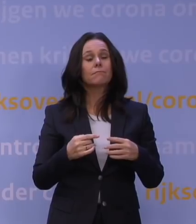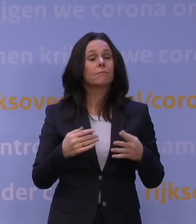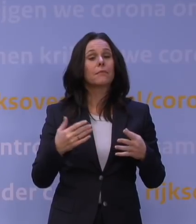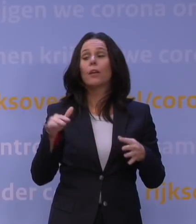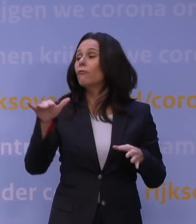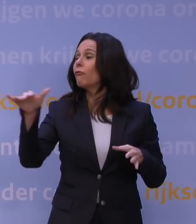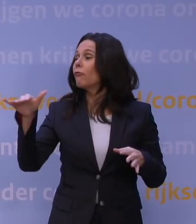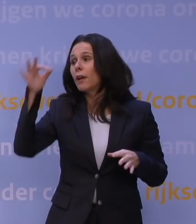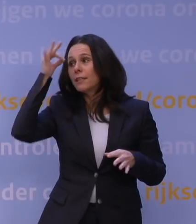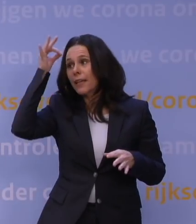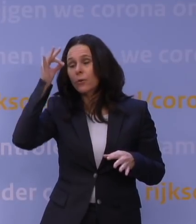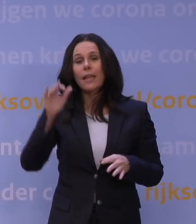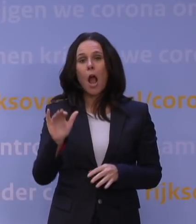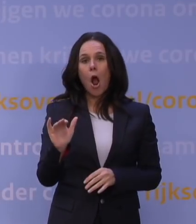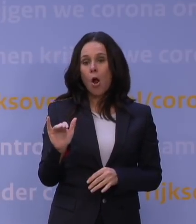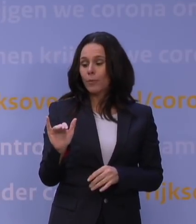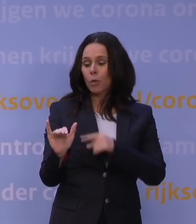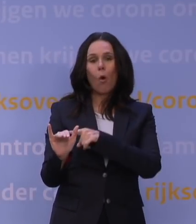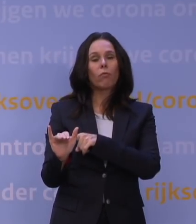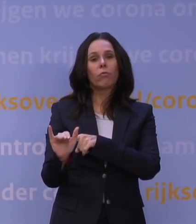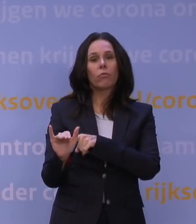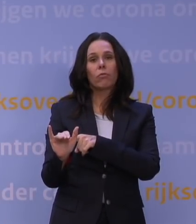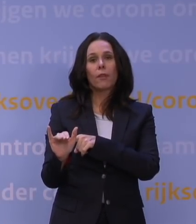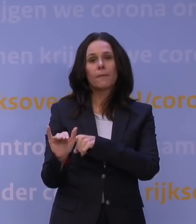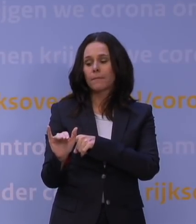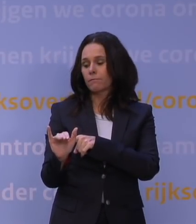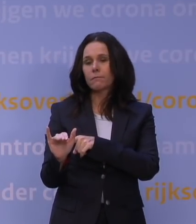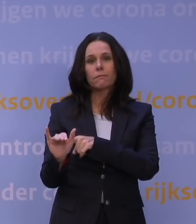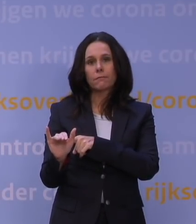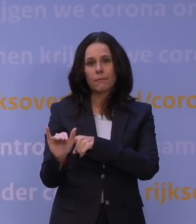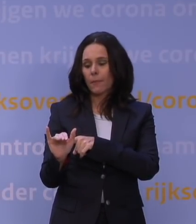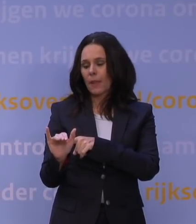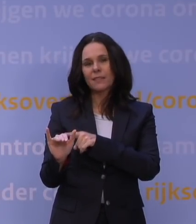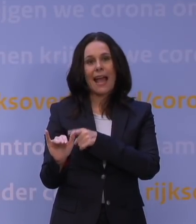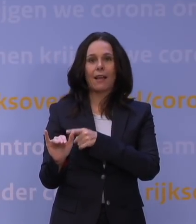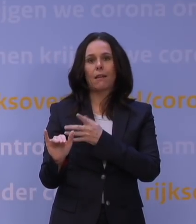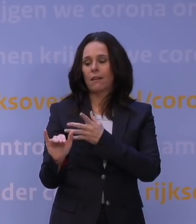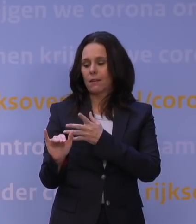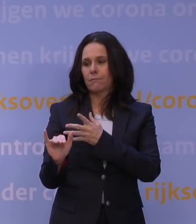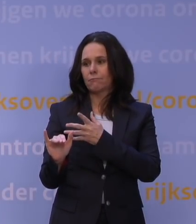Omikron is een voorbode van juist een wat uitflakkerend virus.